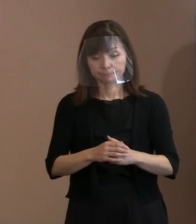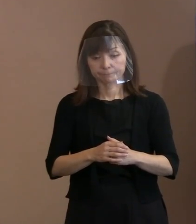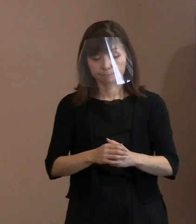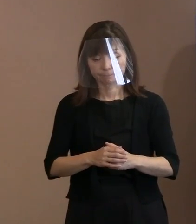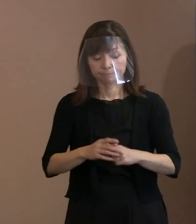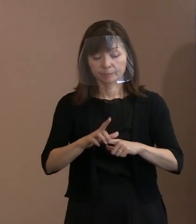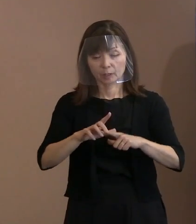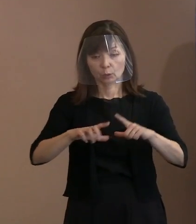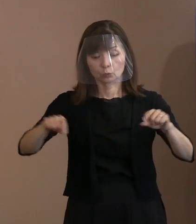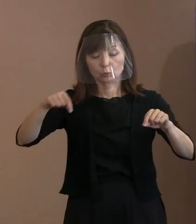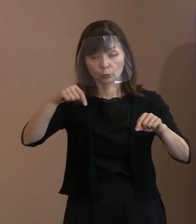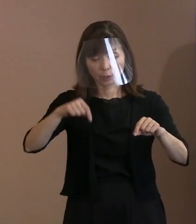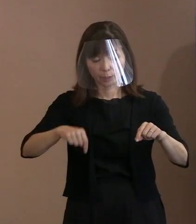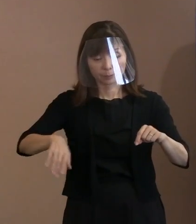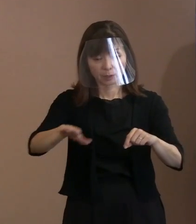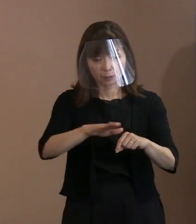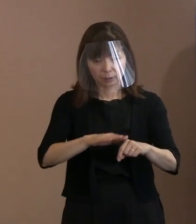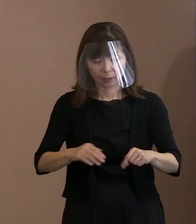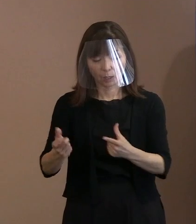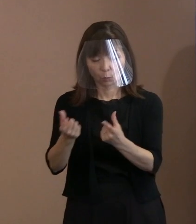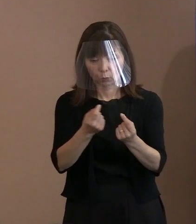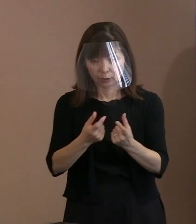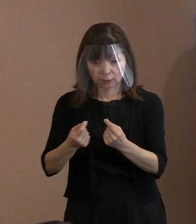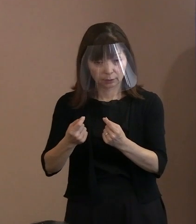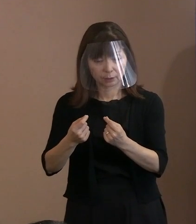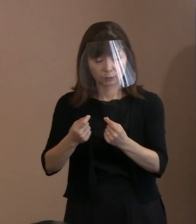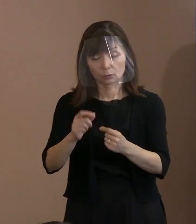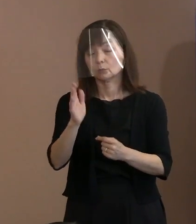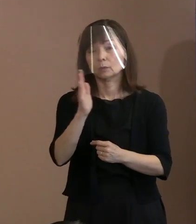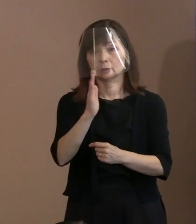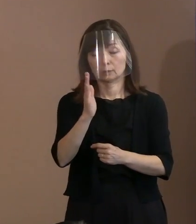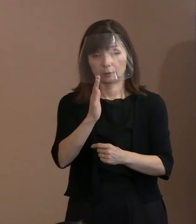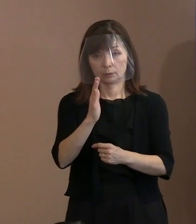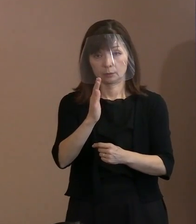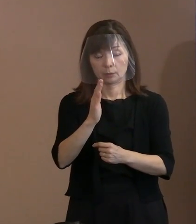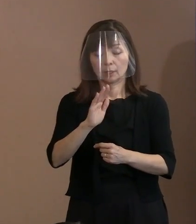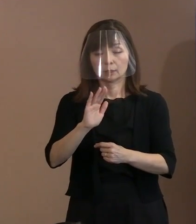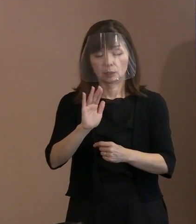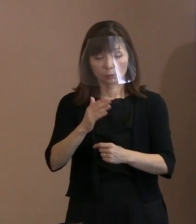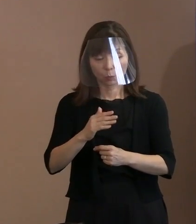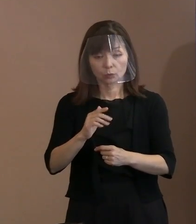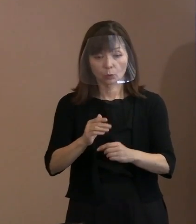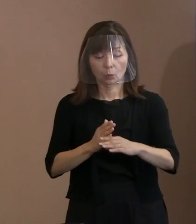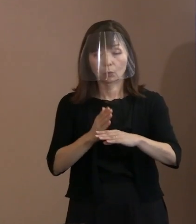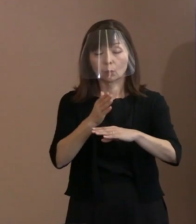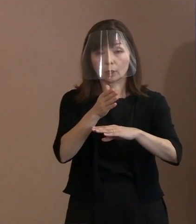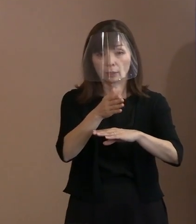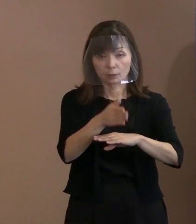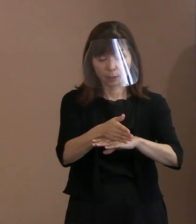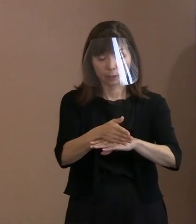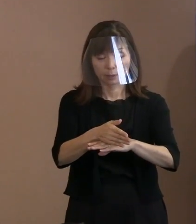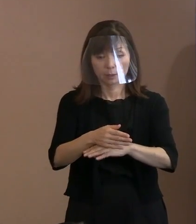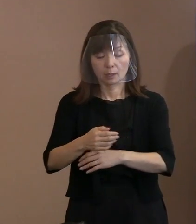紛争が起こっているわけですね｡ しかしそういうのを越えて､ いずれにしても武力で殺し合うということが